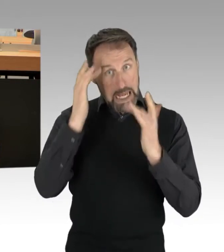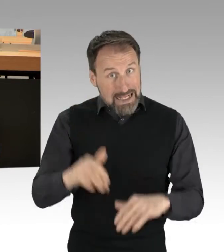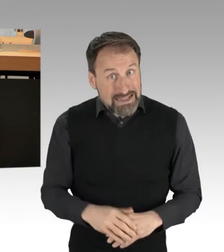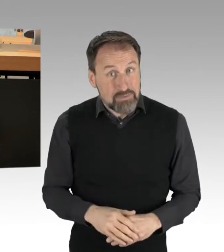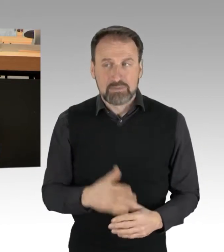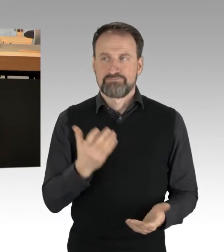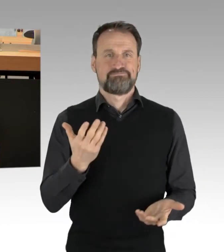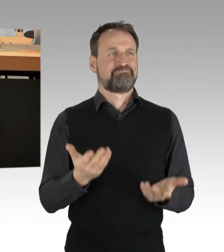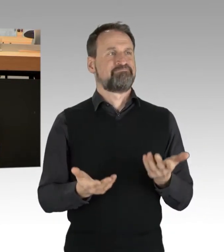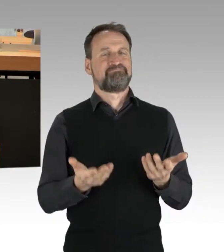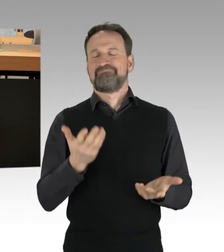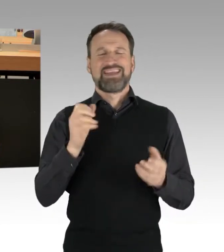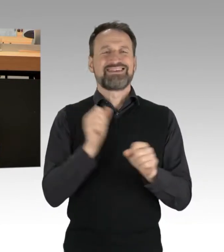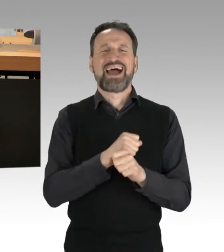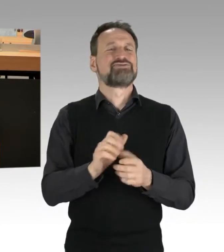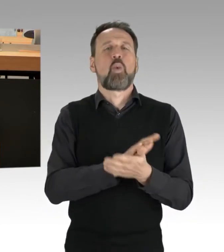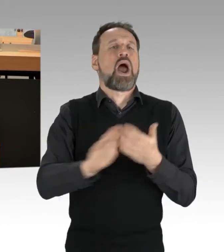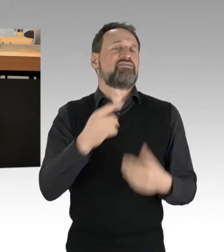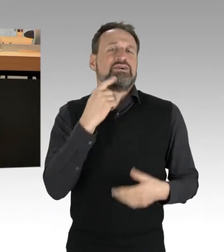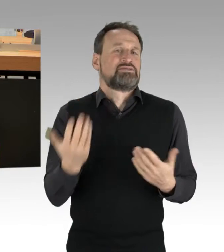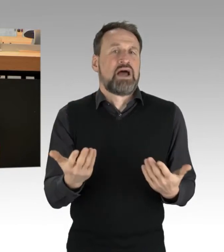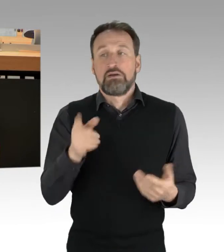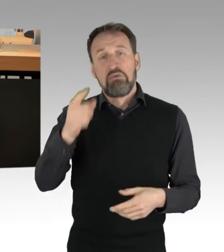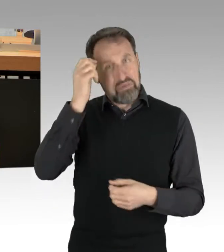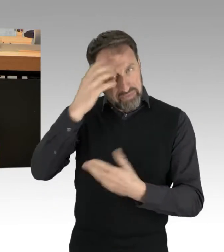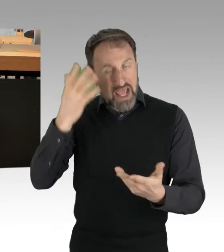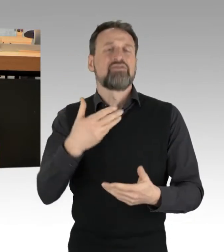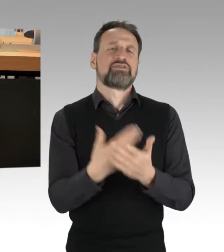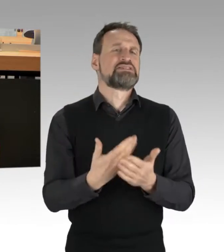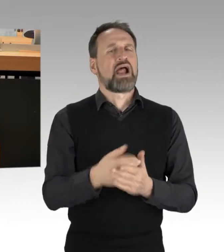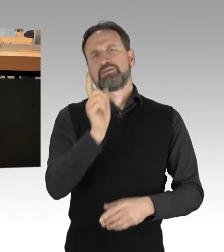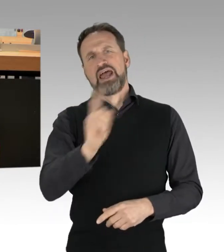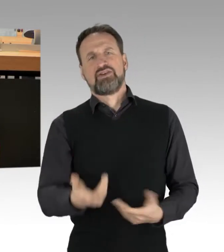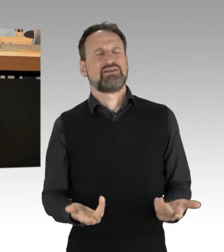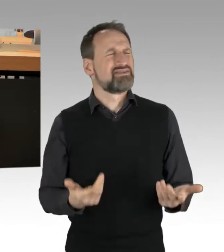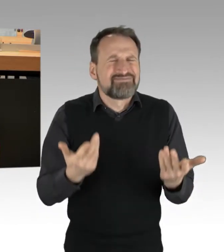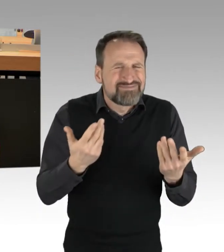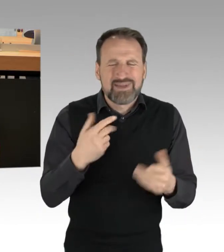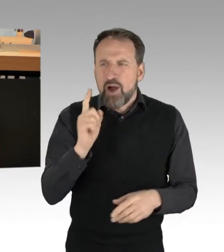Auch der pauschale Vorwurf der Rücksichtslosigkeit ist nicht haltbar. Ich persönlich finde es auch richtig,